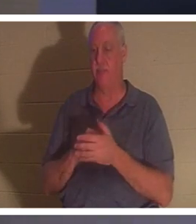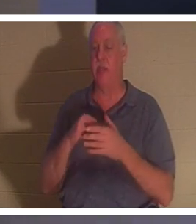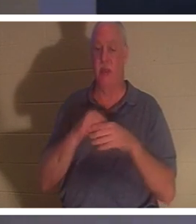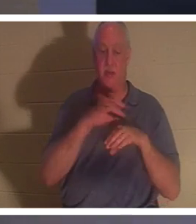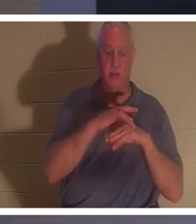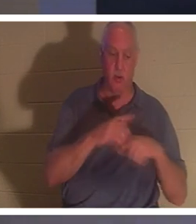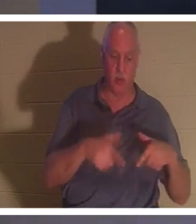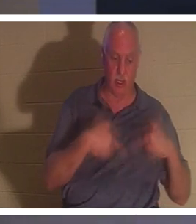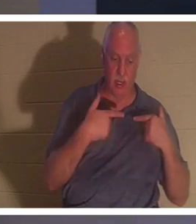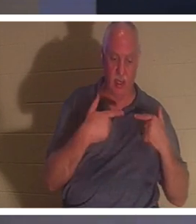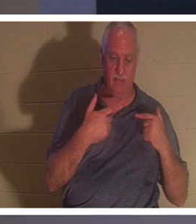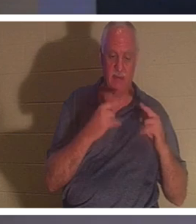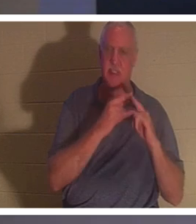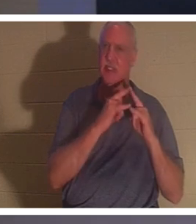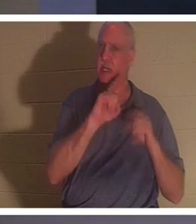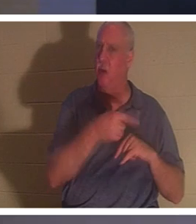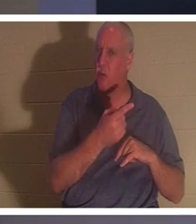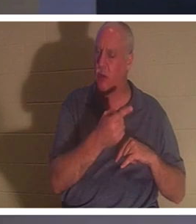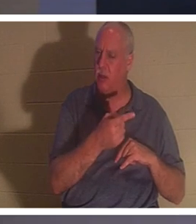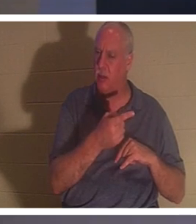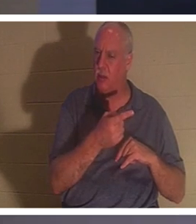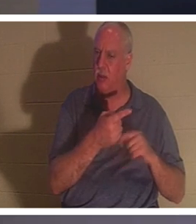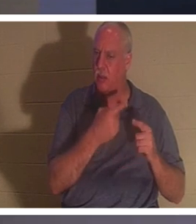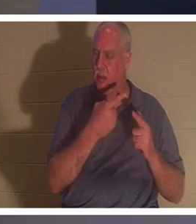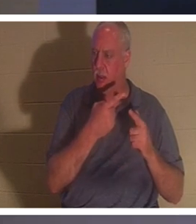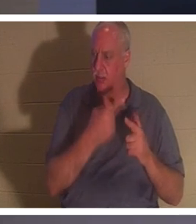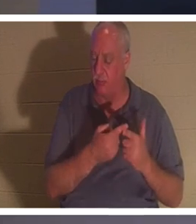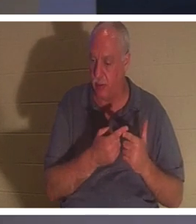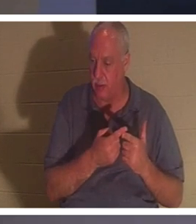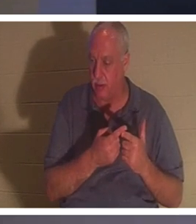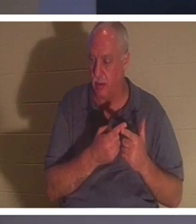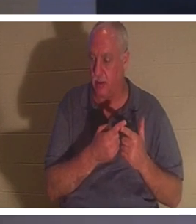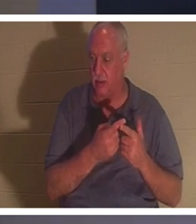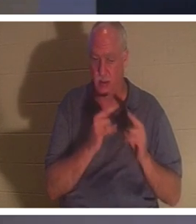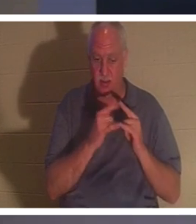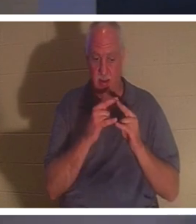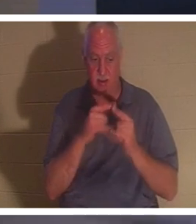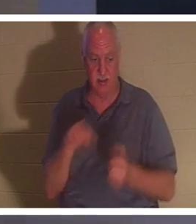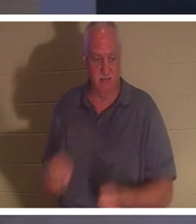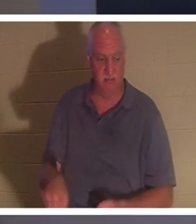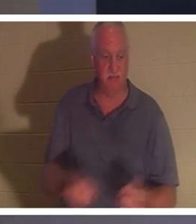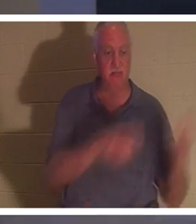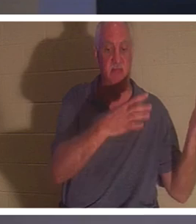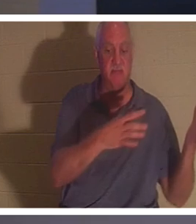一个帐篷。到了某个时候，我们就要踢掉帐篷的钉子。我们把帐篷倒塌，